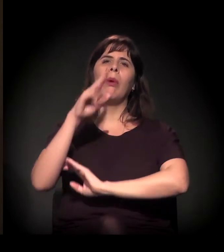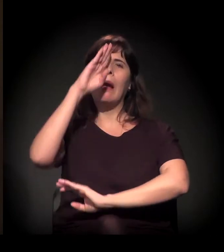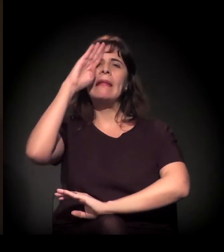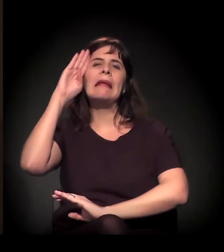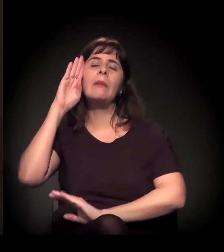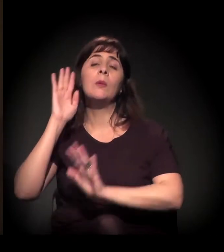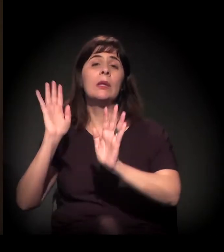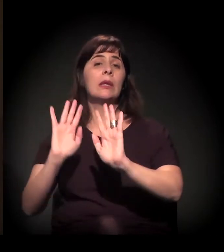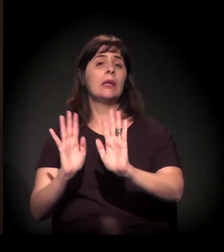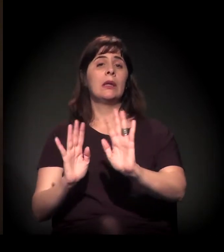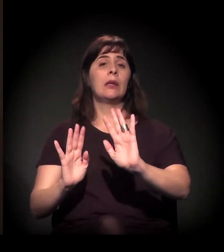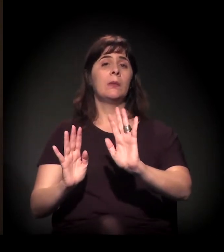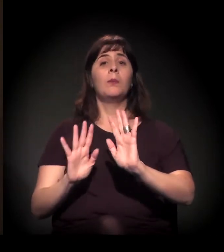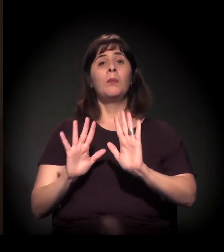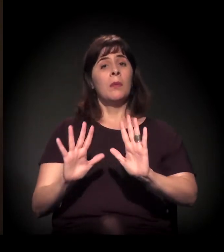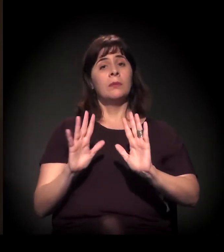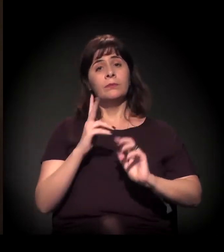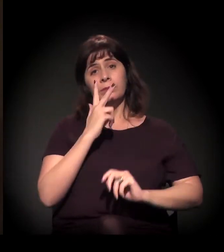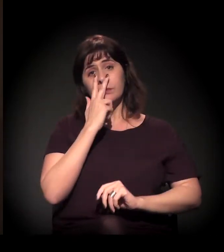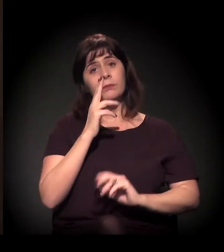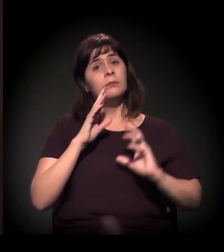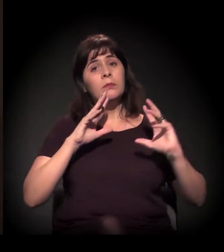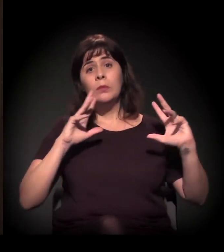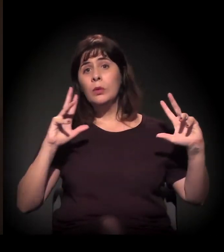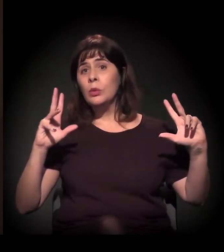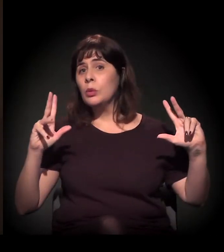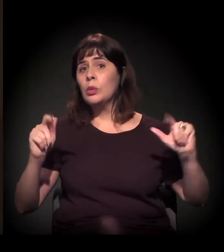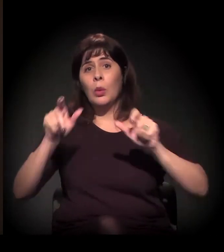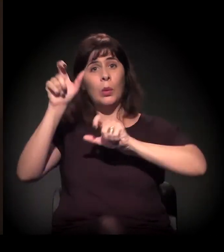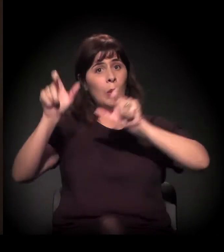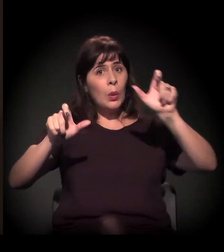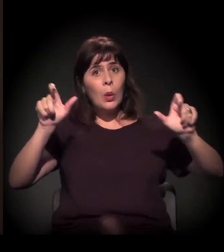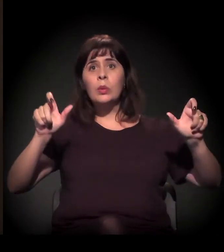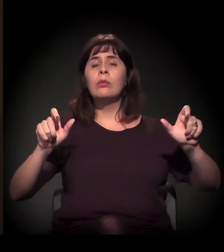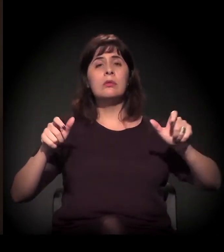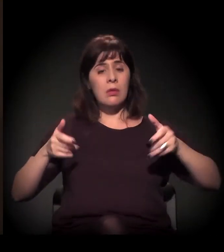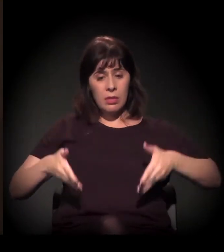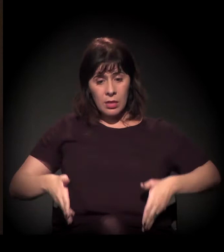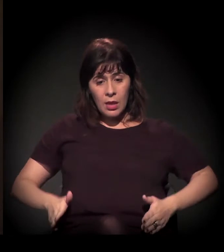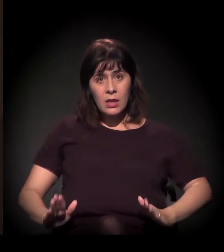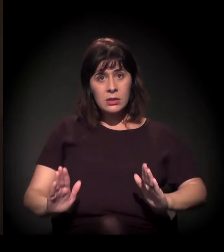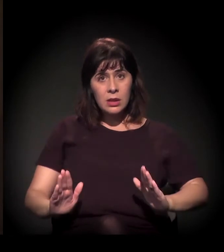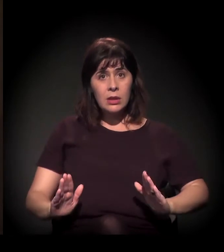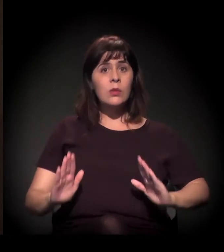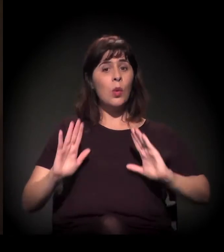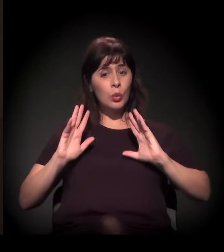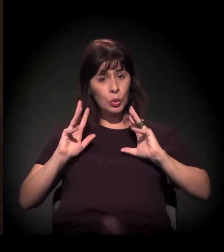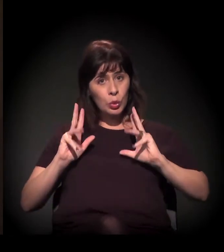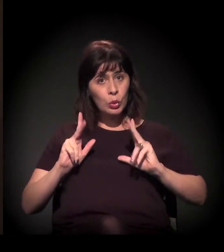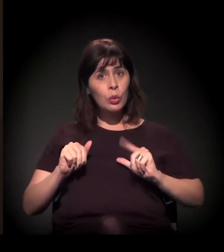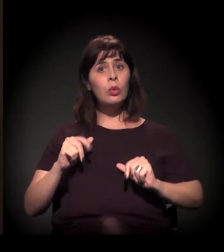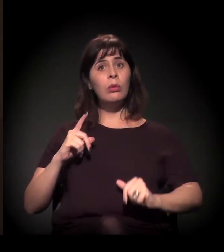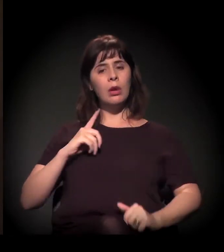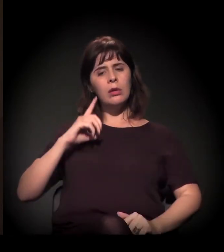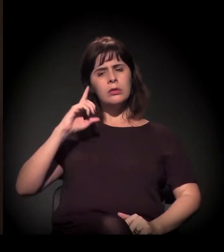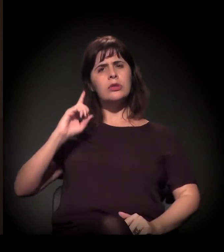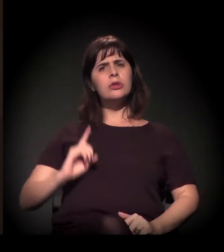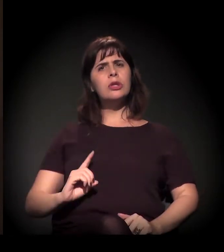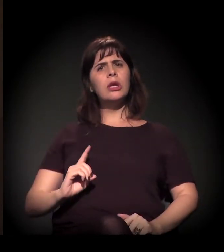Eu acho que todo mundo nasceu e tem o direito de gerenciar a sua vida.